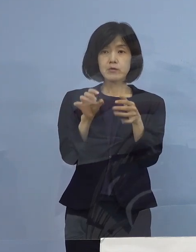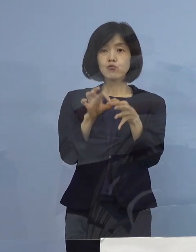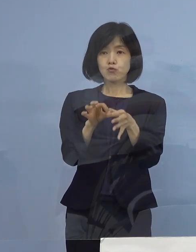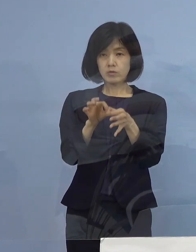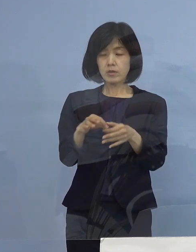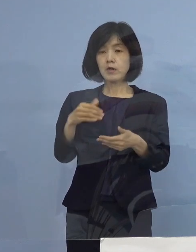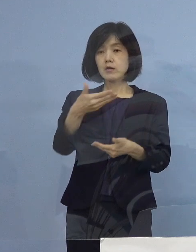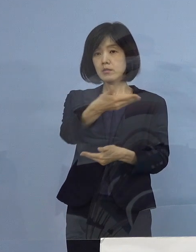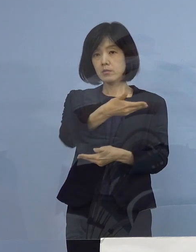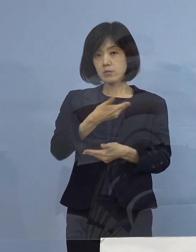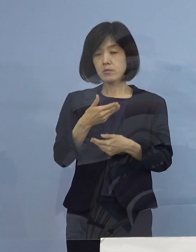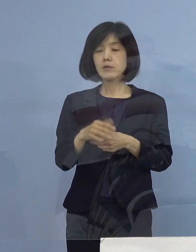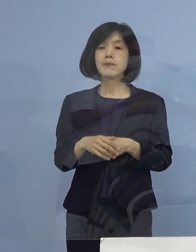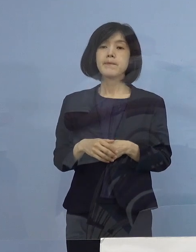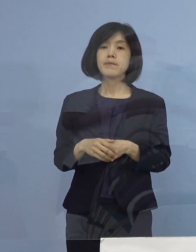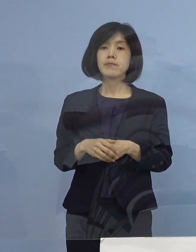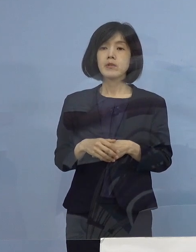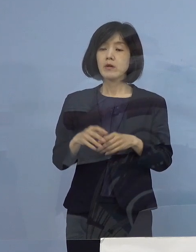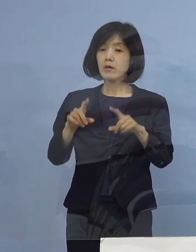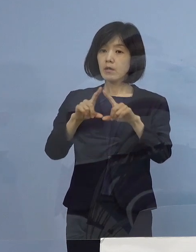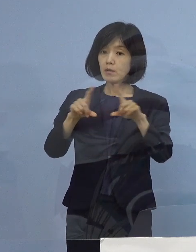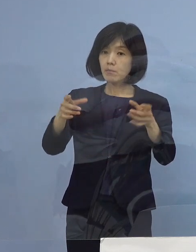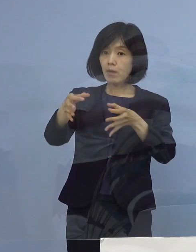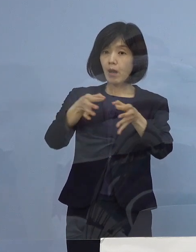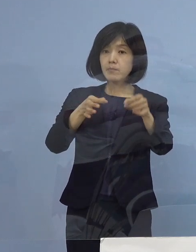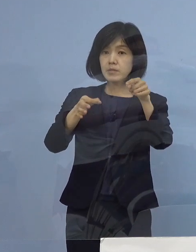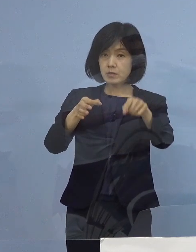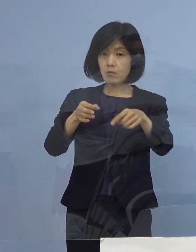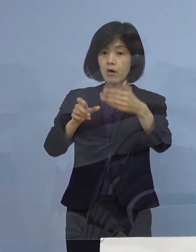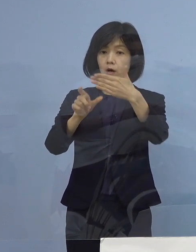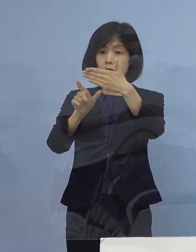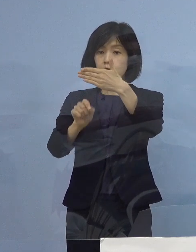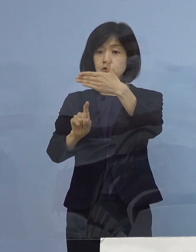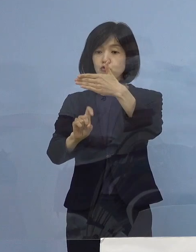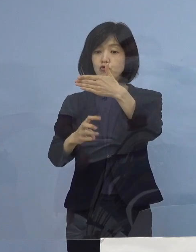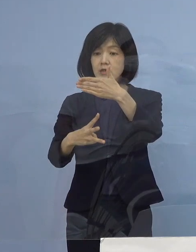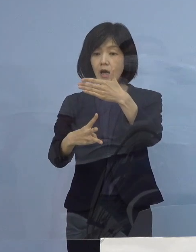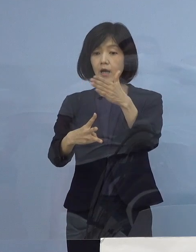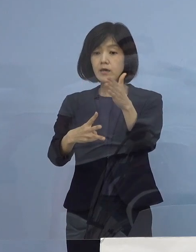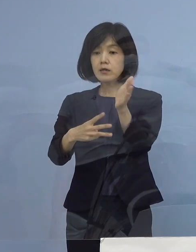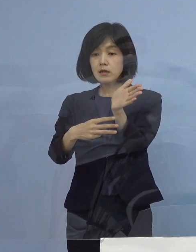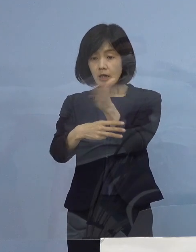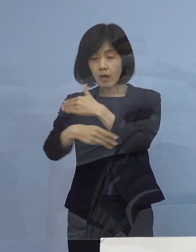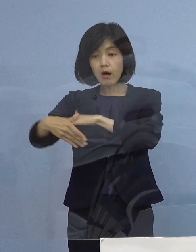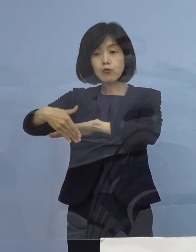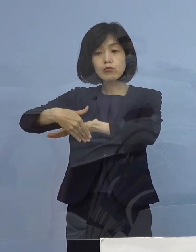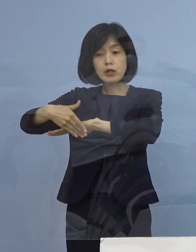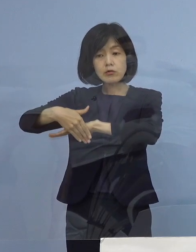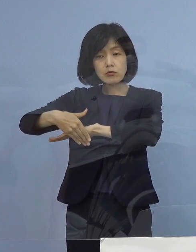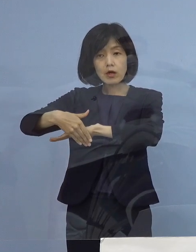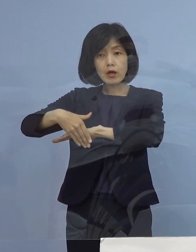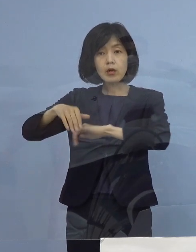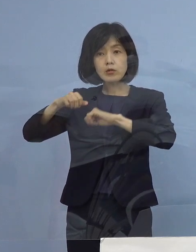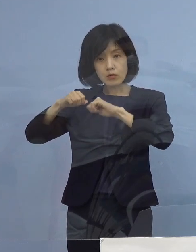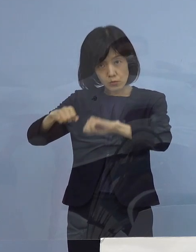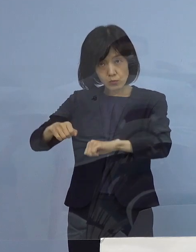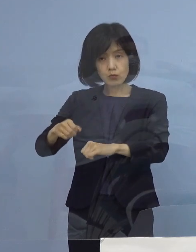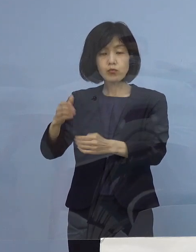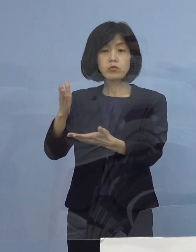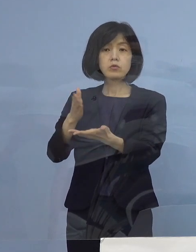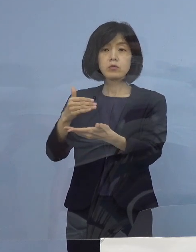一般のお店が9月13日から受付を開始する 協力金の対象について ですけれども